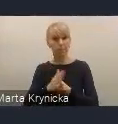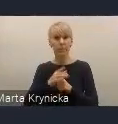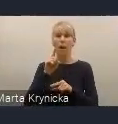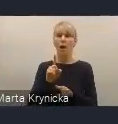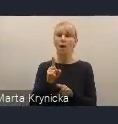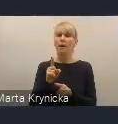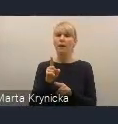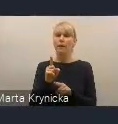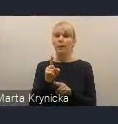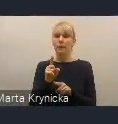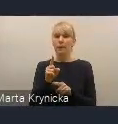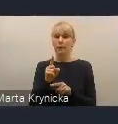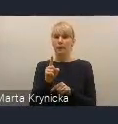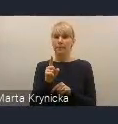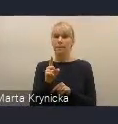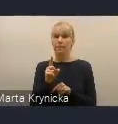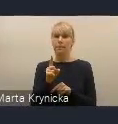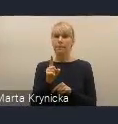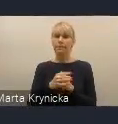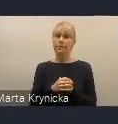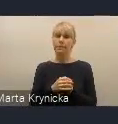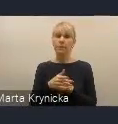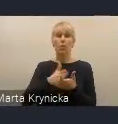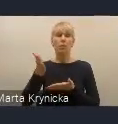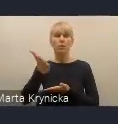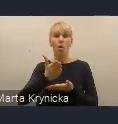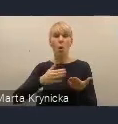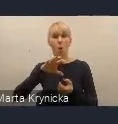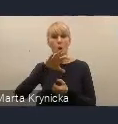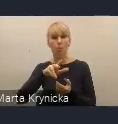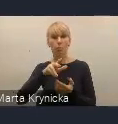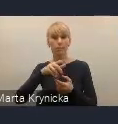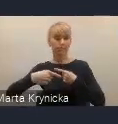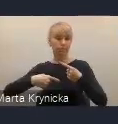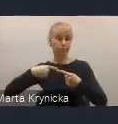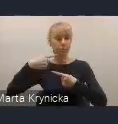że jest to taki obszar ciągłego rozwoju